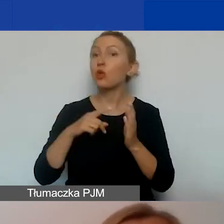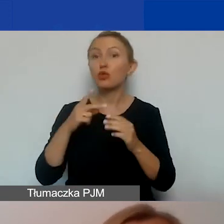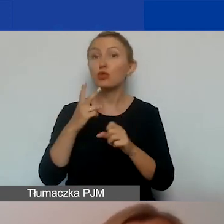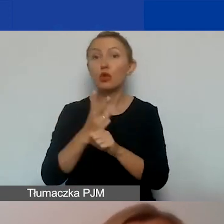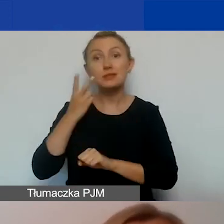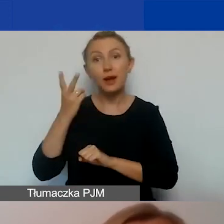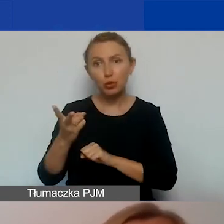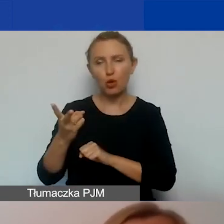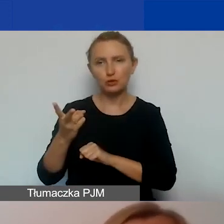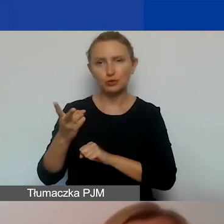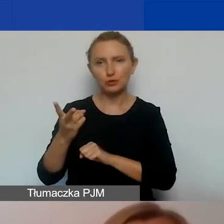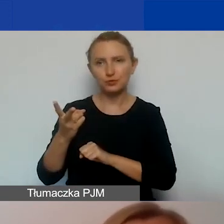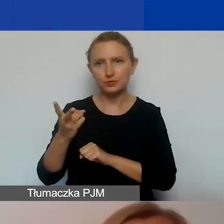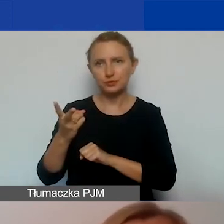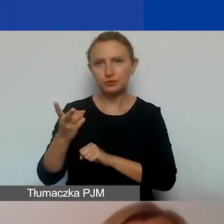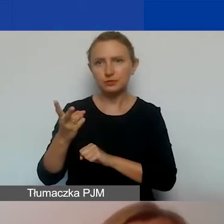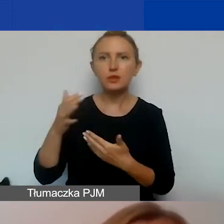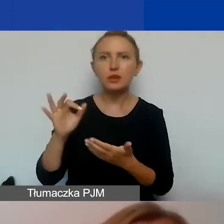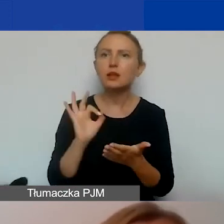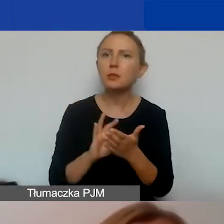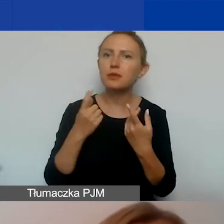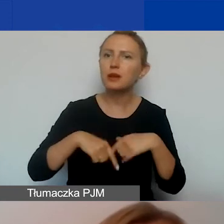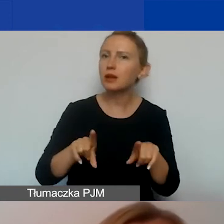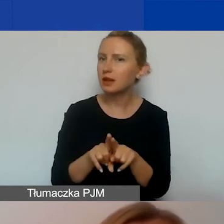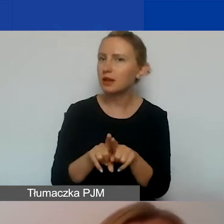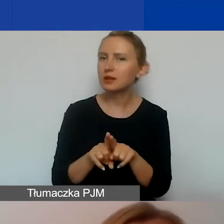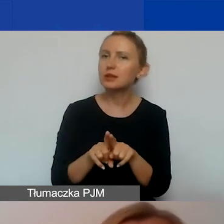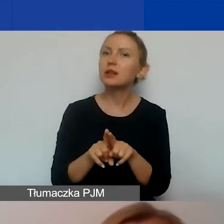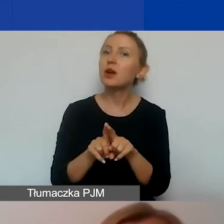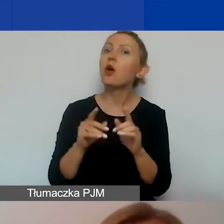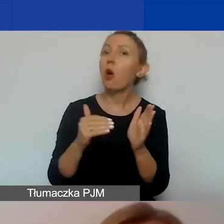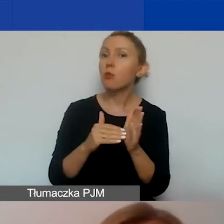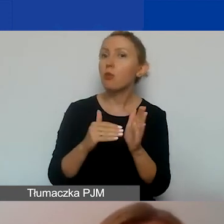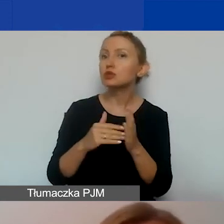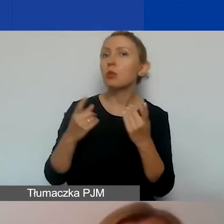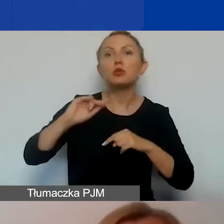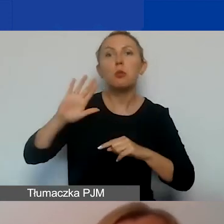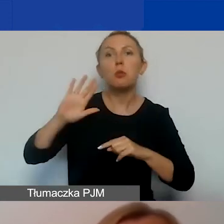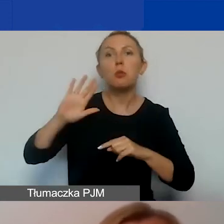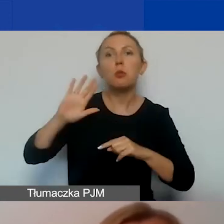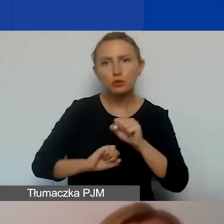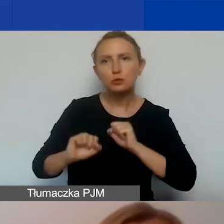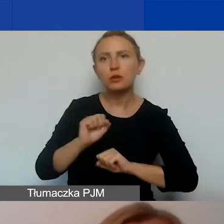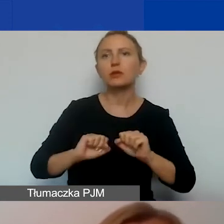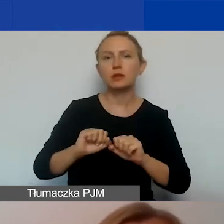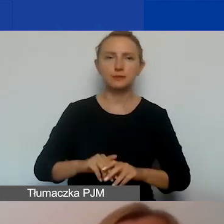z zapewnieniem realizacji potrzeb osób z niepełnosprawnościami i o równym traktowaniu.